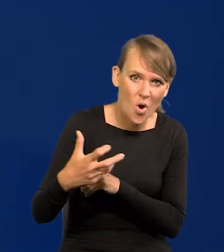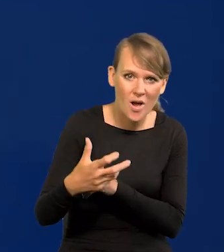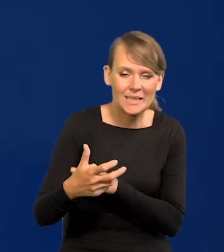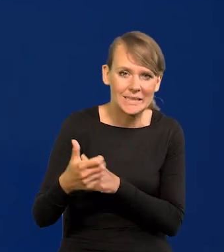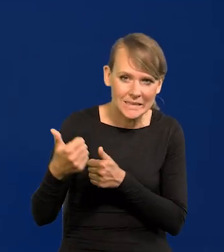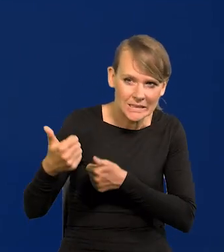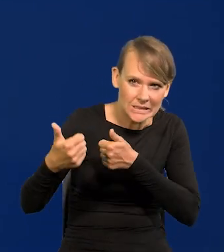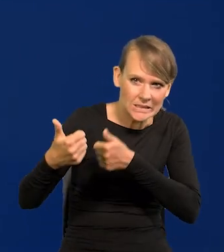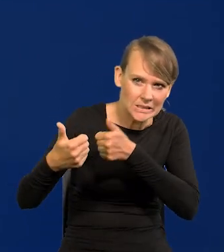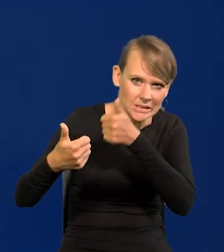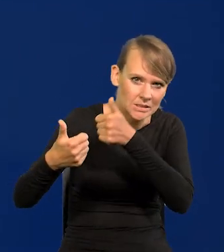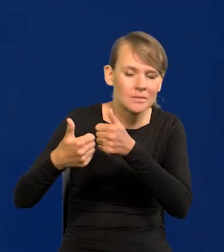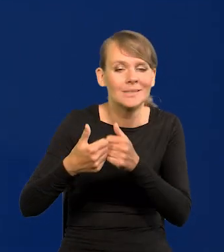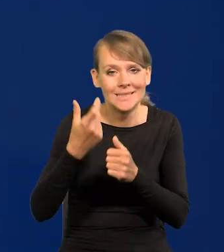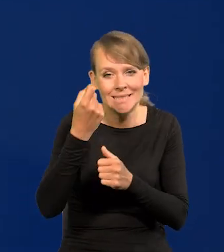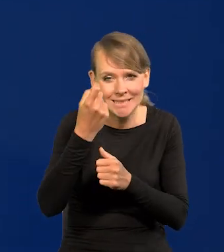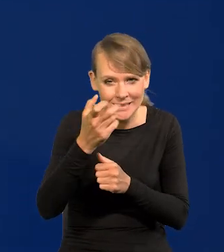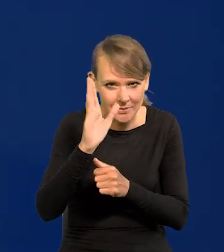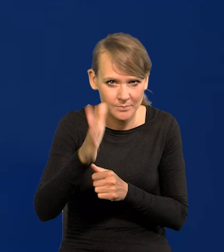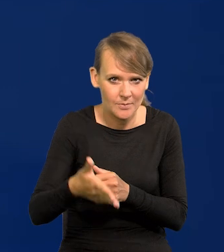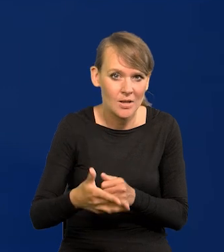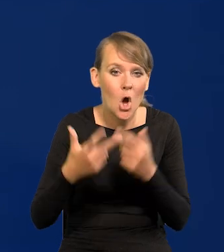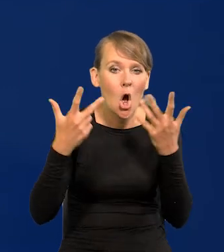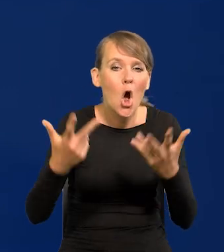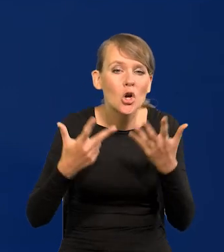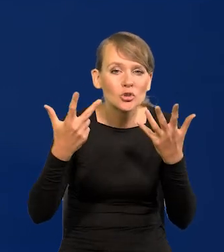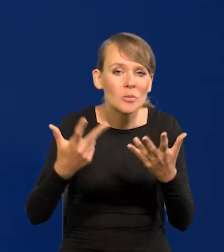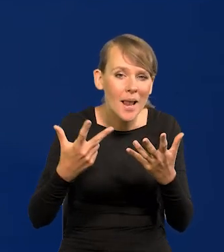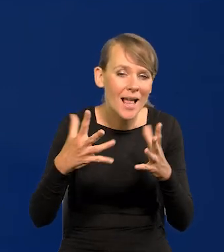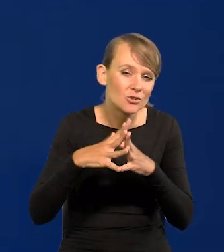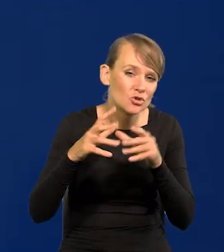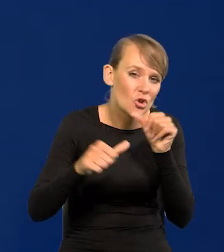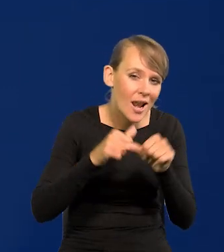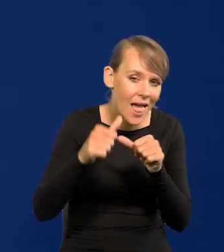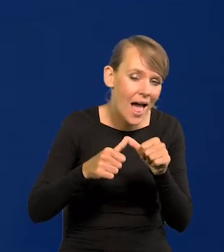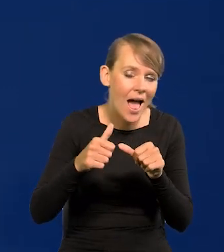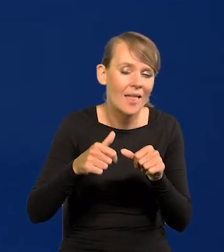I zaraz, zaraz, to będzie, za osiem lat na tej sali, za dziesięć lat na tej,